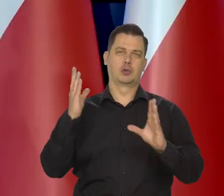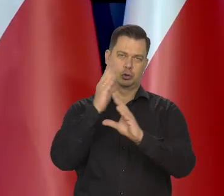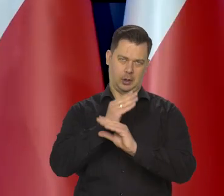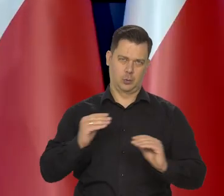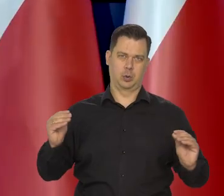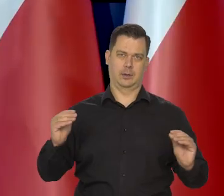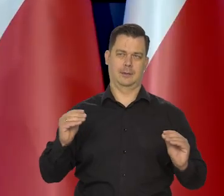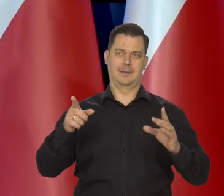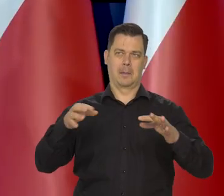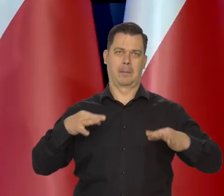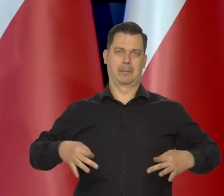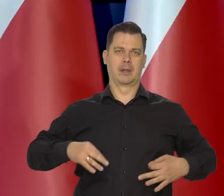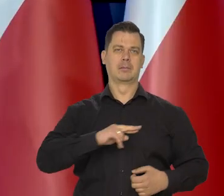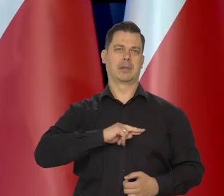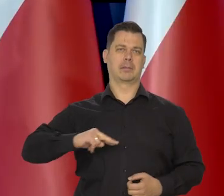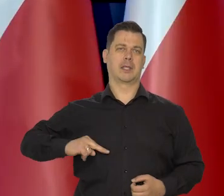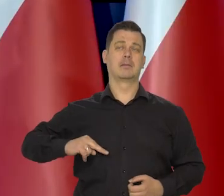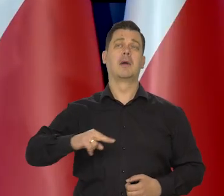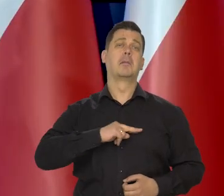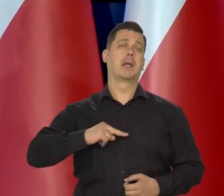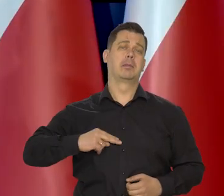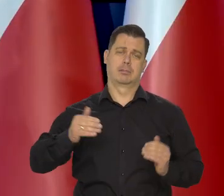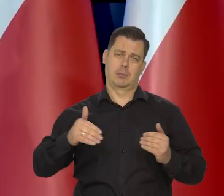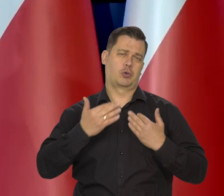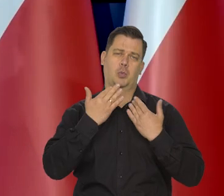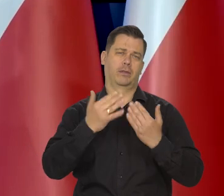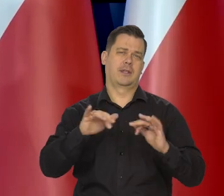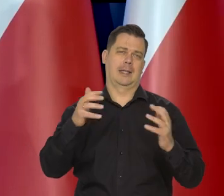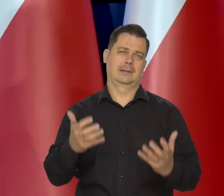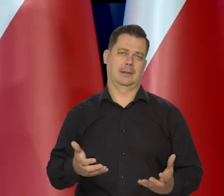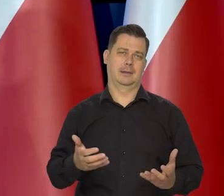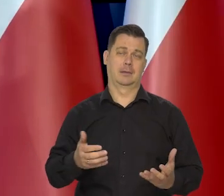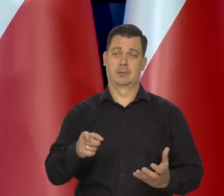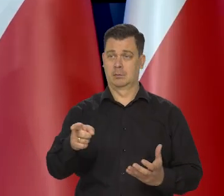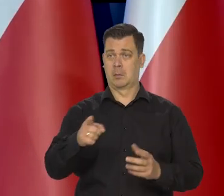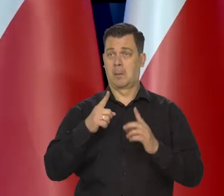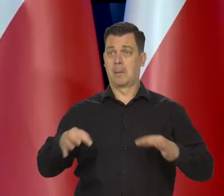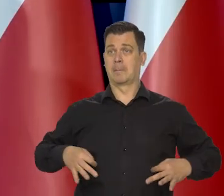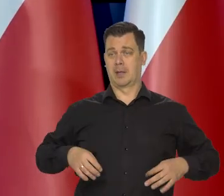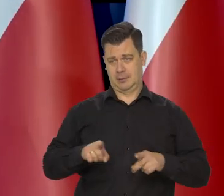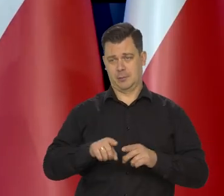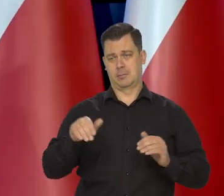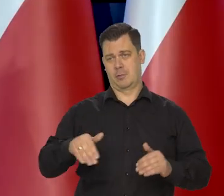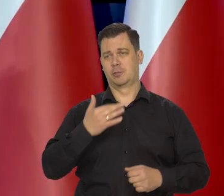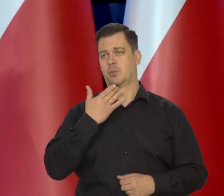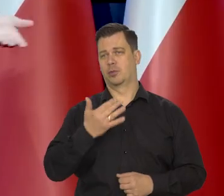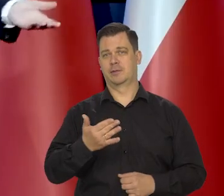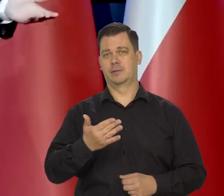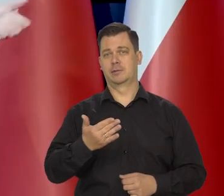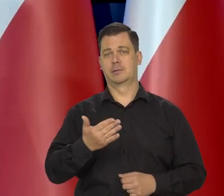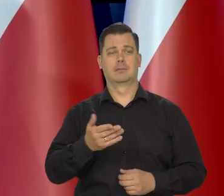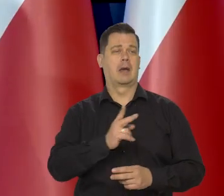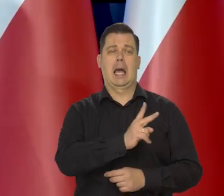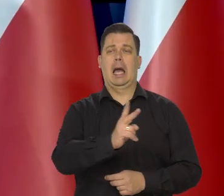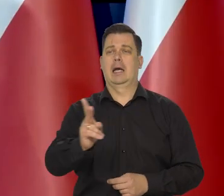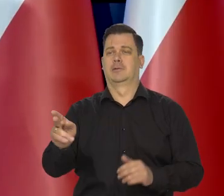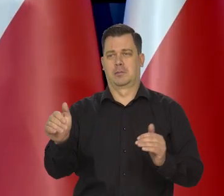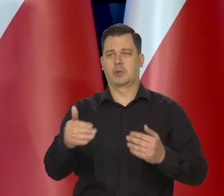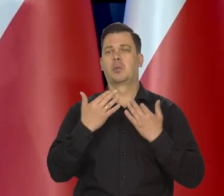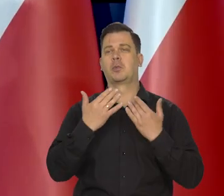Pan premier może wszystko powiedzieć, co uważa za stosowne, podobnie jak Pan. Kolega też może powiedzieć wszystko, co uważa za stosowne,